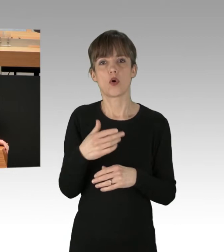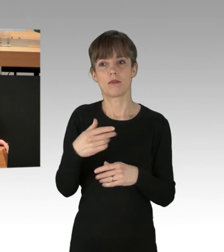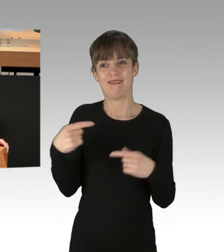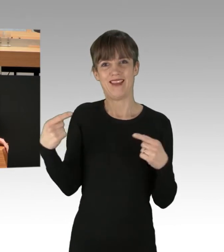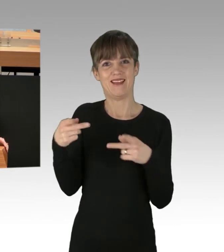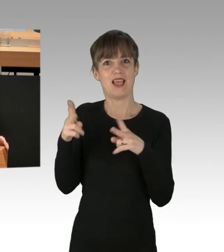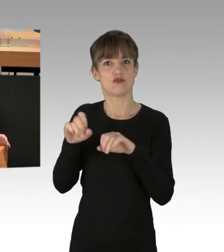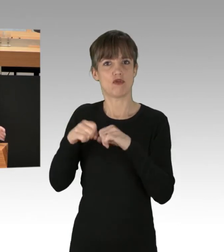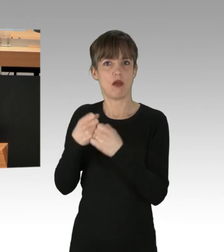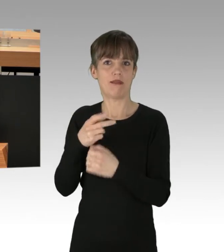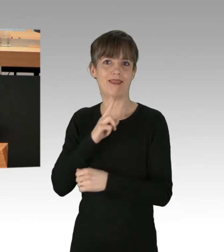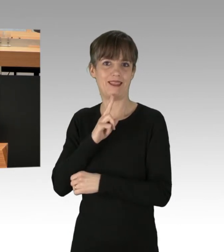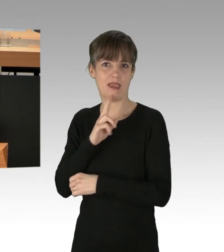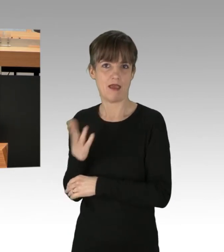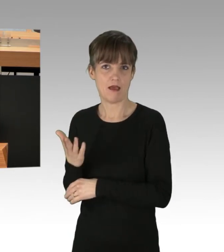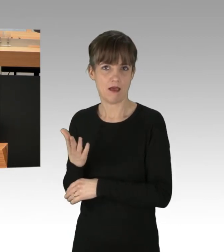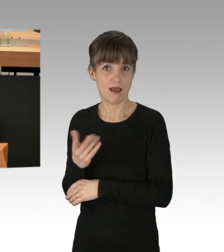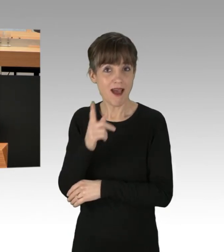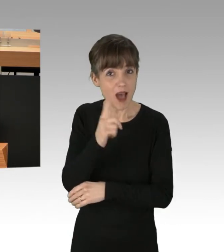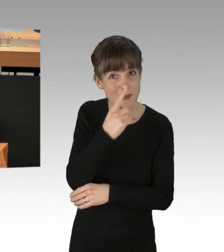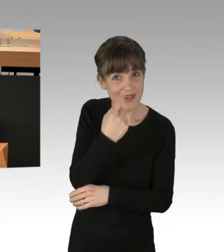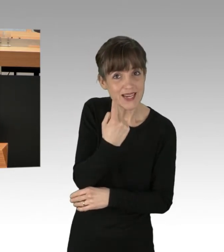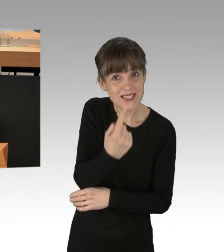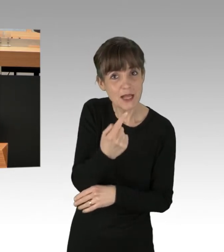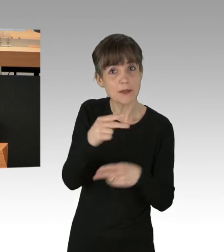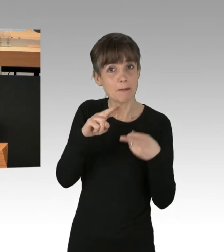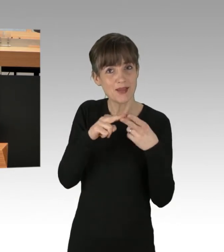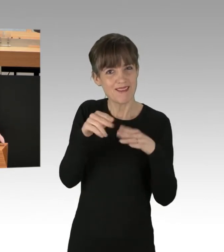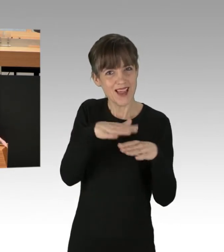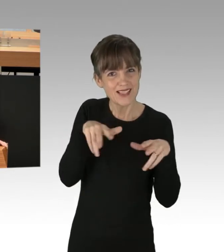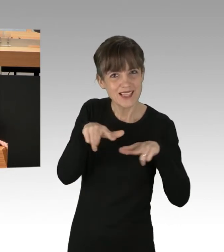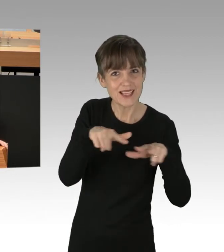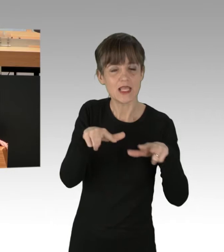Wenn Sie aber als Mitglieder einer Landesregierung, als Mitglied von Bezirksämtern